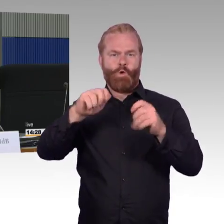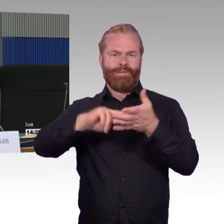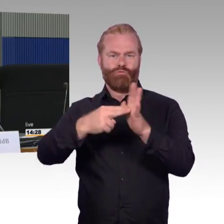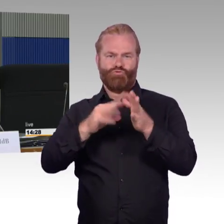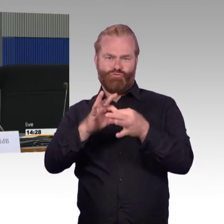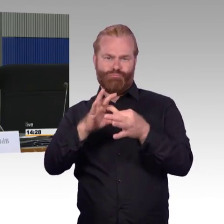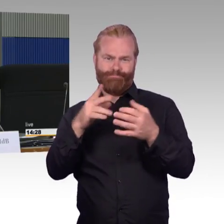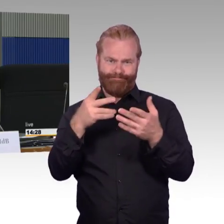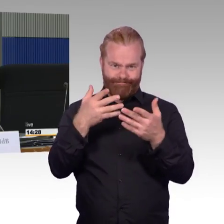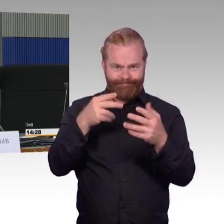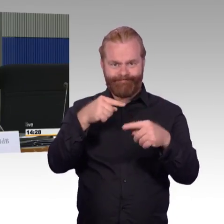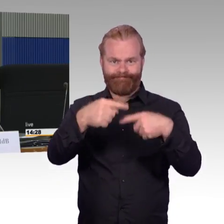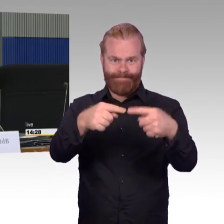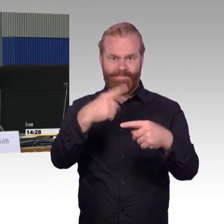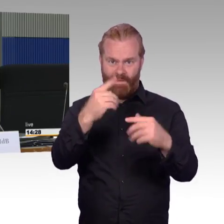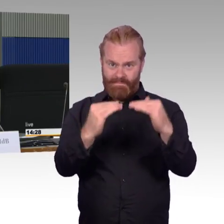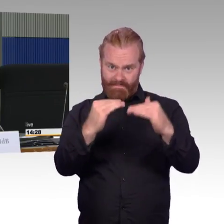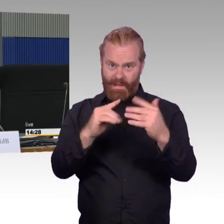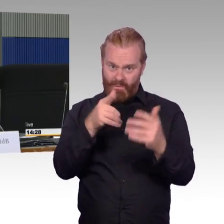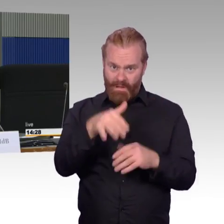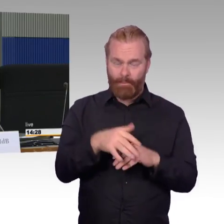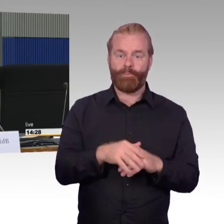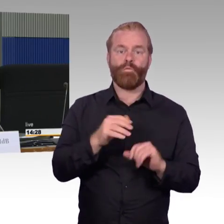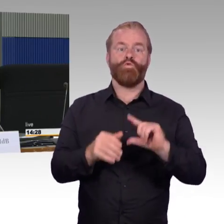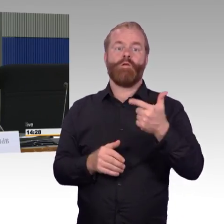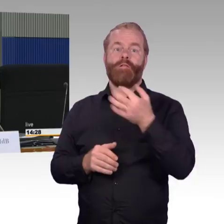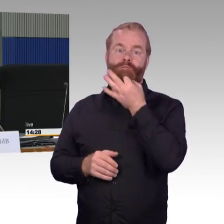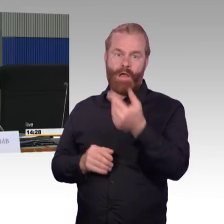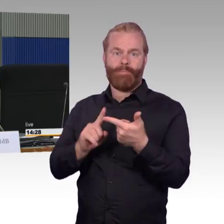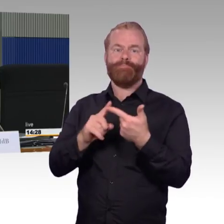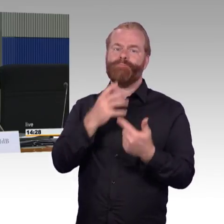wie ist Ihre Beobachtung im Zusammenhang mit den Bahnhöfen,